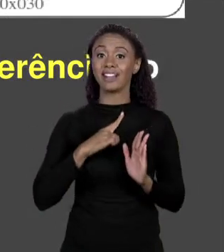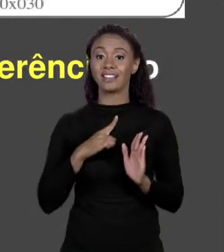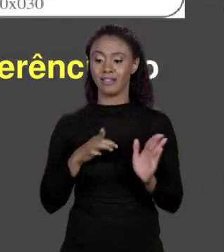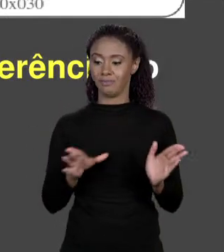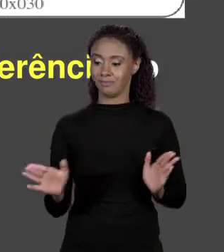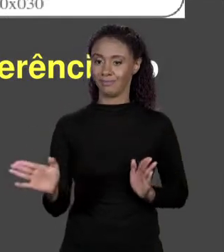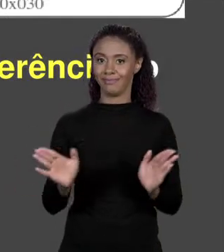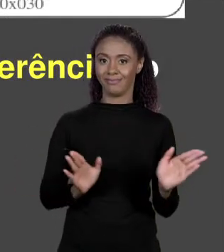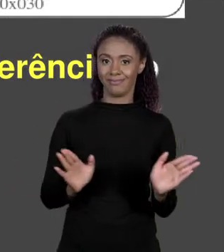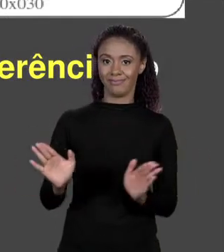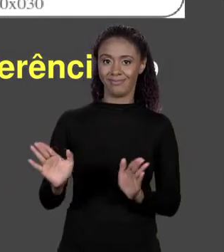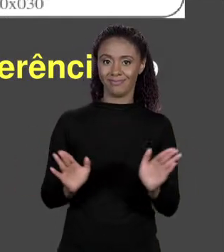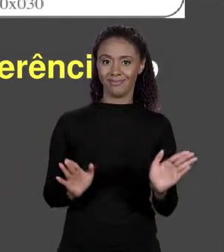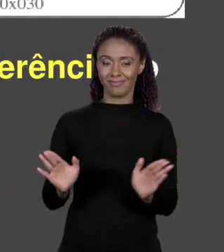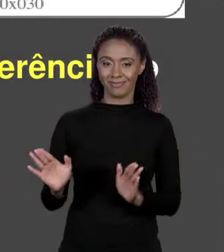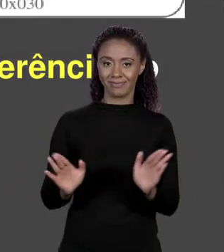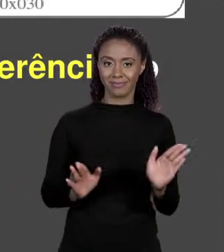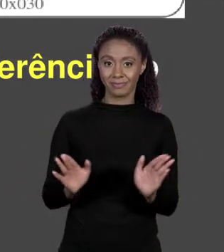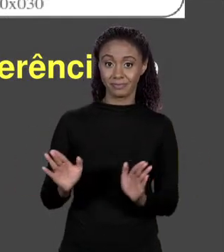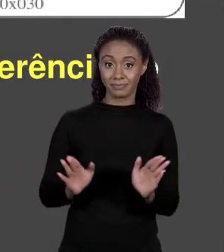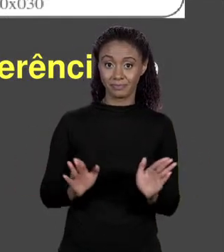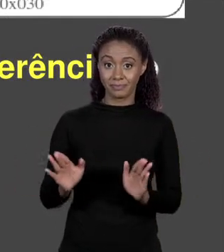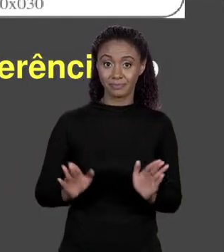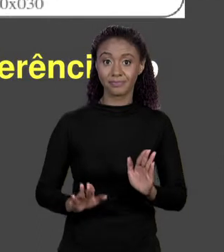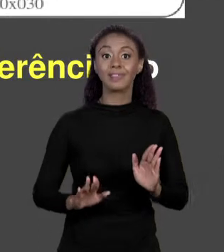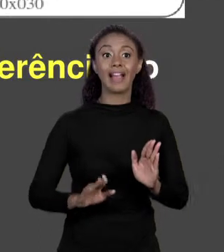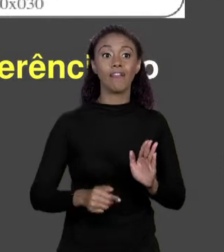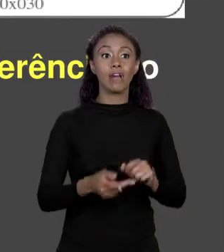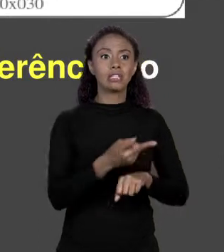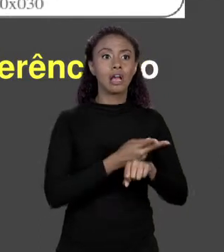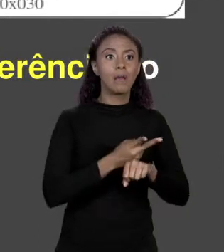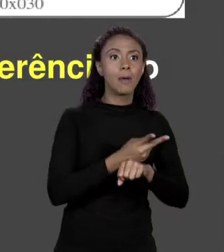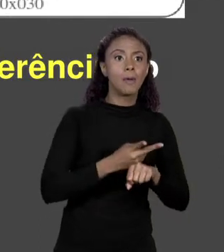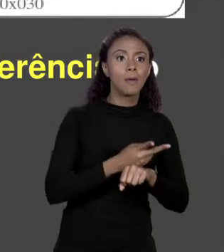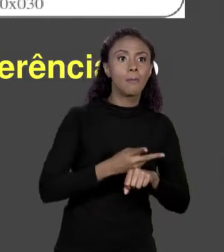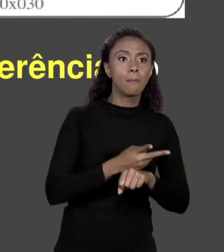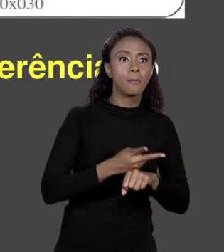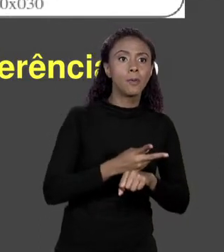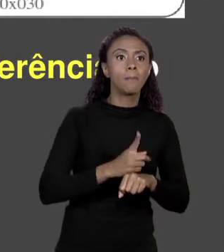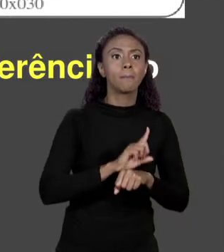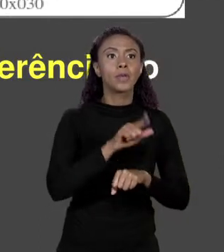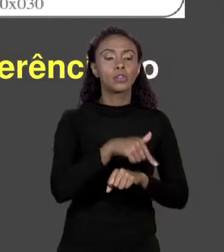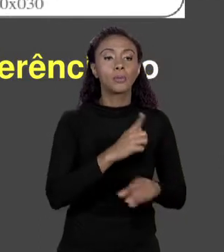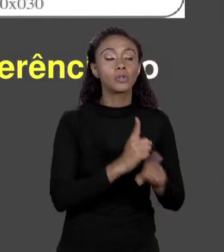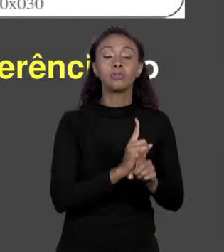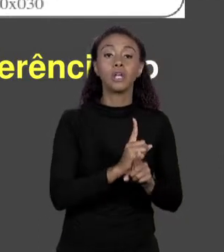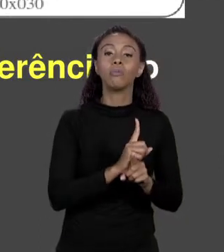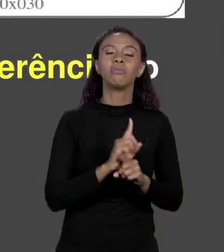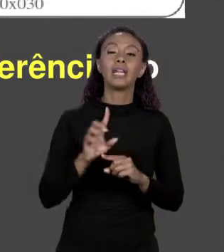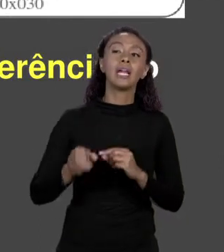ARRANJO, ENDEREÇO DO PRIMEIRO "BYTE", ELE FAZER UM MAPEAMENTO E CHAMAR DE VARIÁVEL, NÃO! ELE CRIA UM A MAIS E GUARDA O ENDEREÇO AQUI.